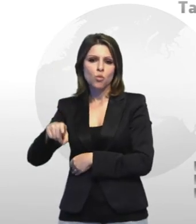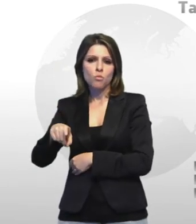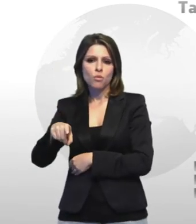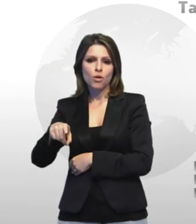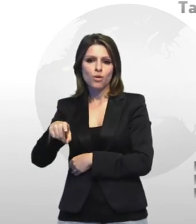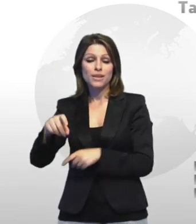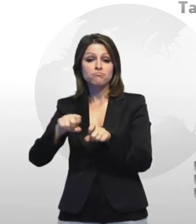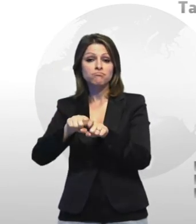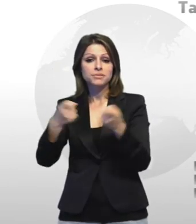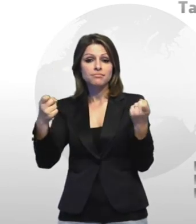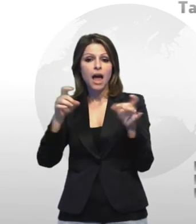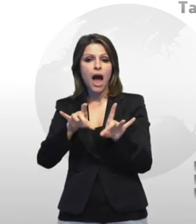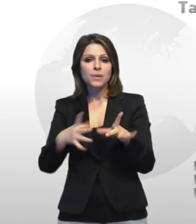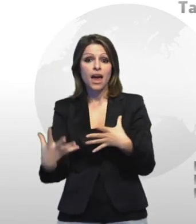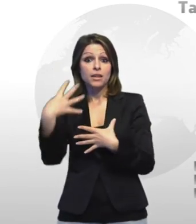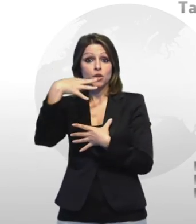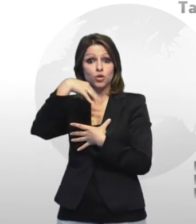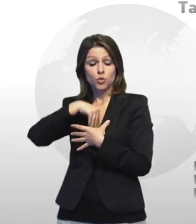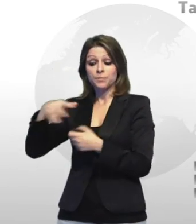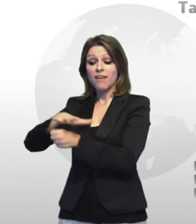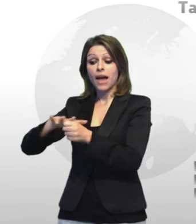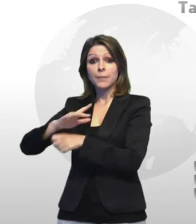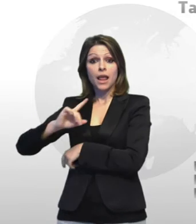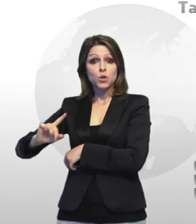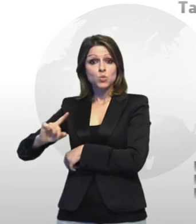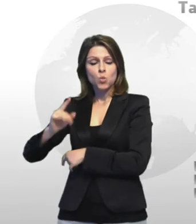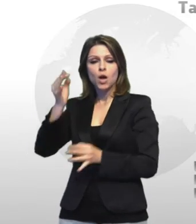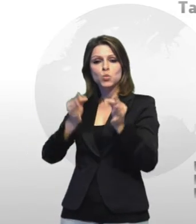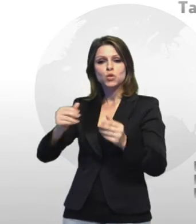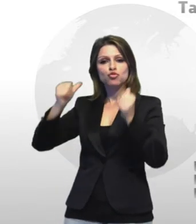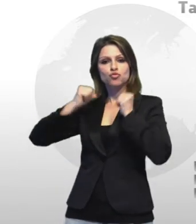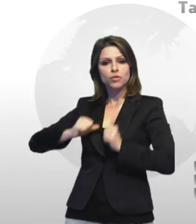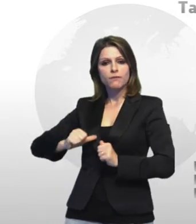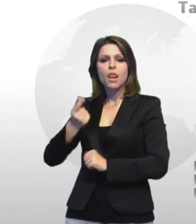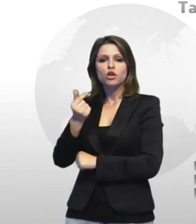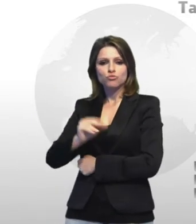oltre ad un vitalizio di 1400 euro mensili a ciascun erede alla famiglia di